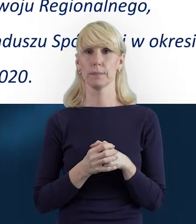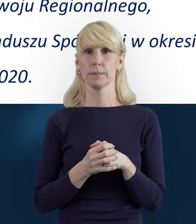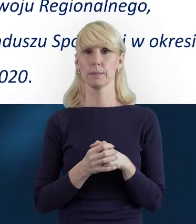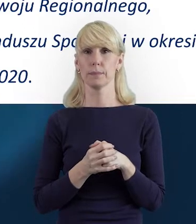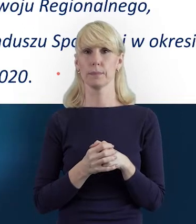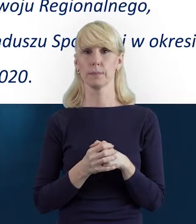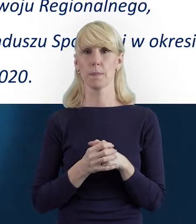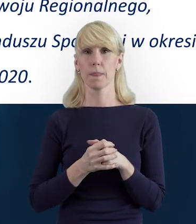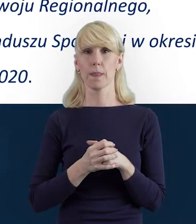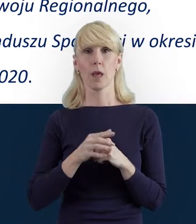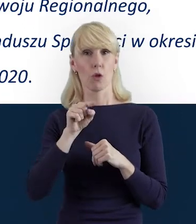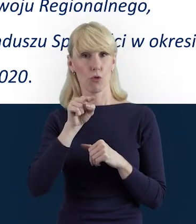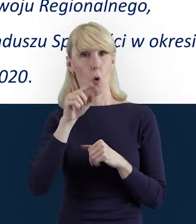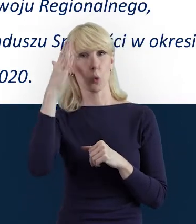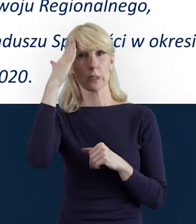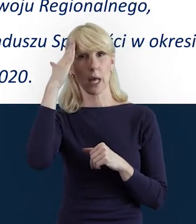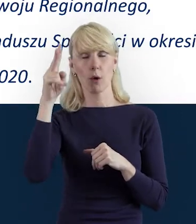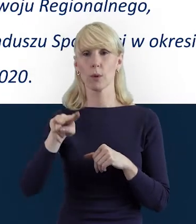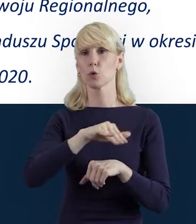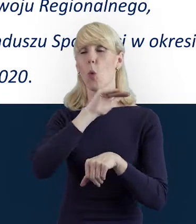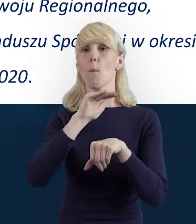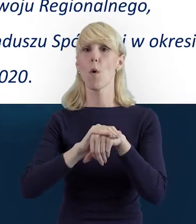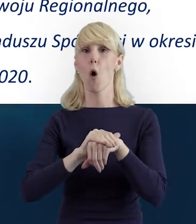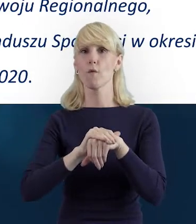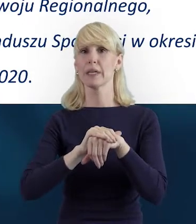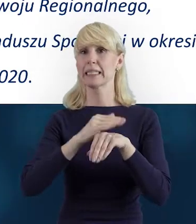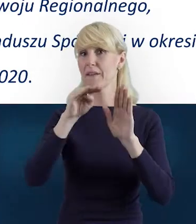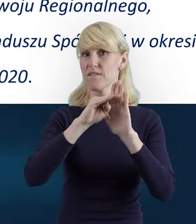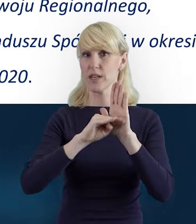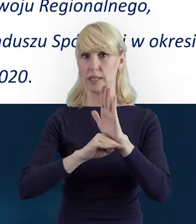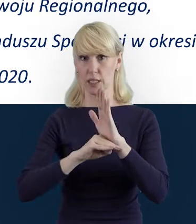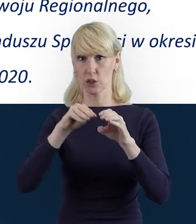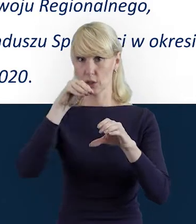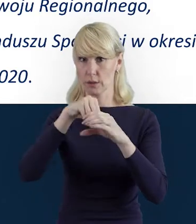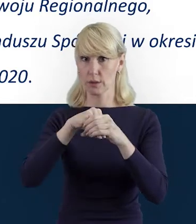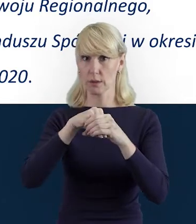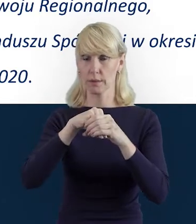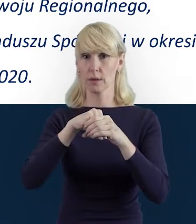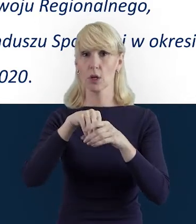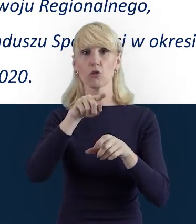Tę znajomość umowy i wytycznych, zachęcam Państwa do tego,